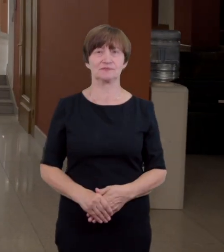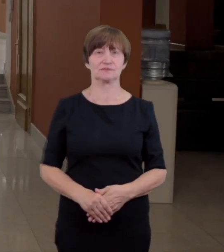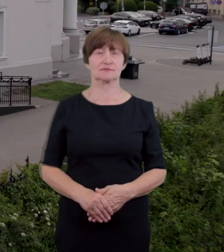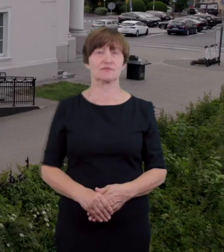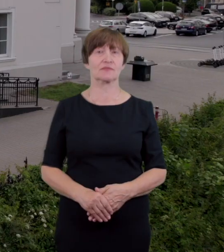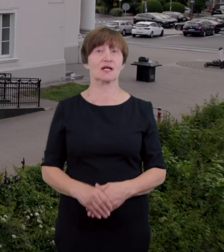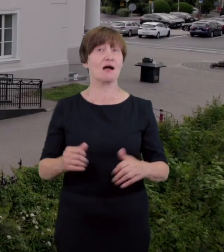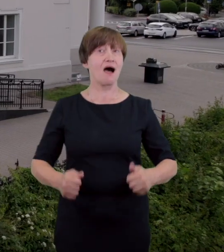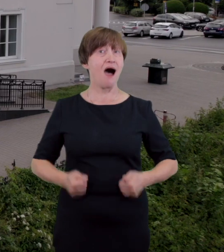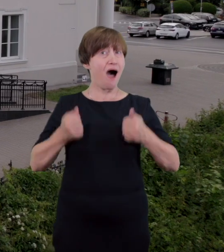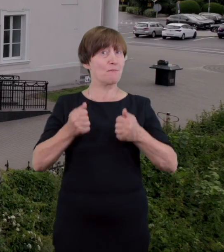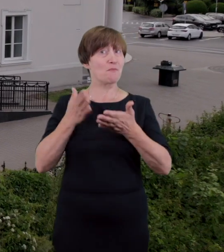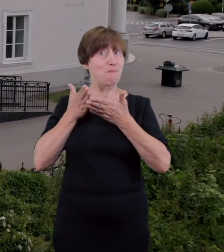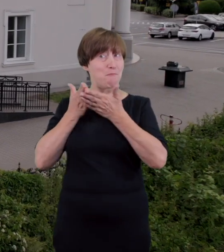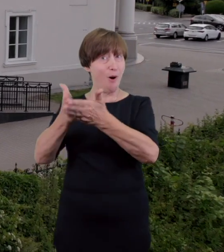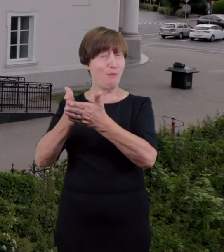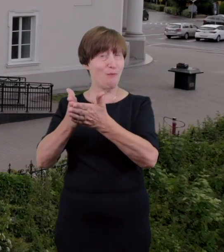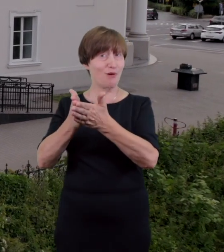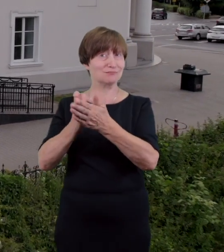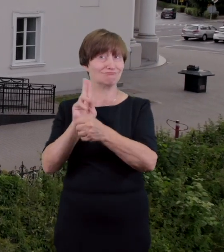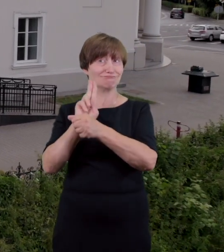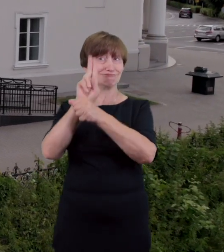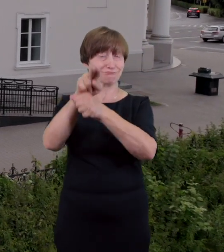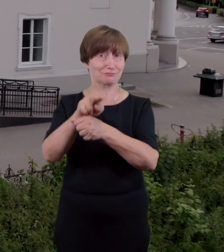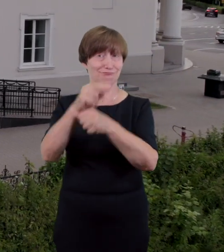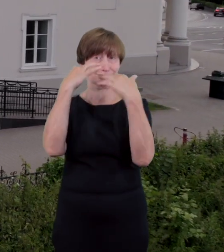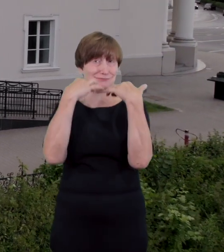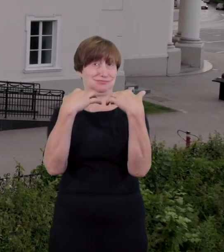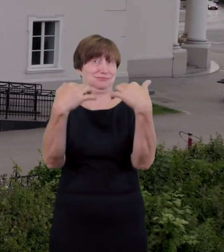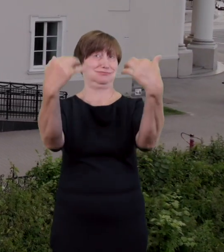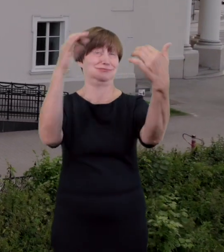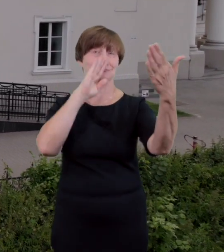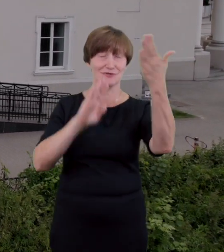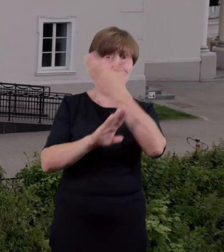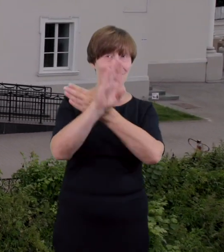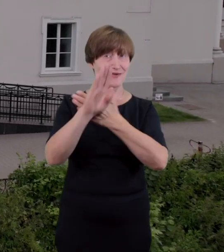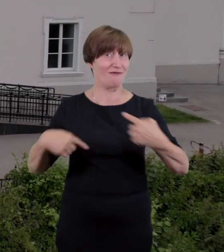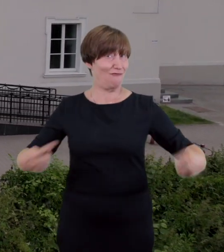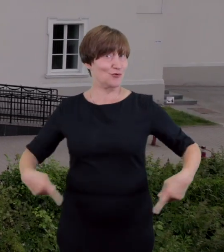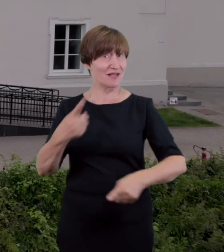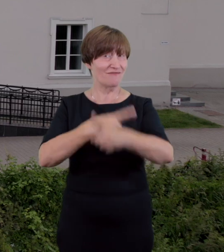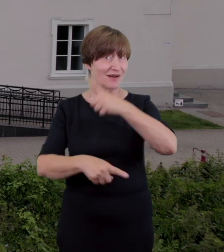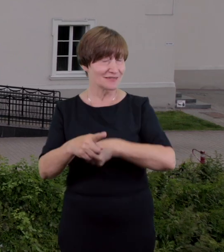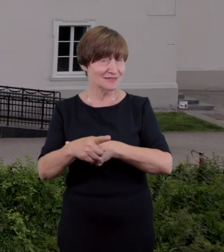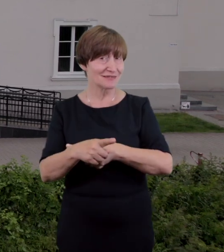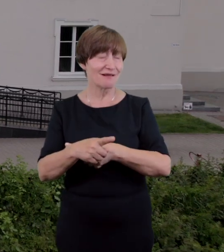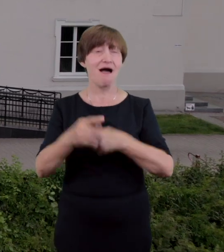by temu zaradzić Teatr został wyposażony w alternatywne wejście z podjazdem dla wózków